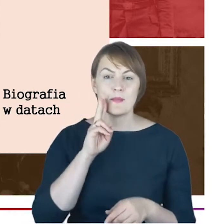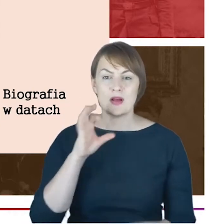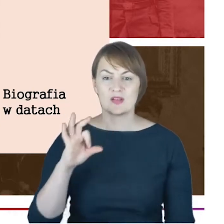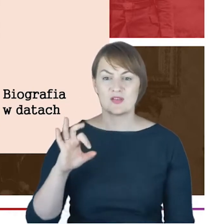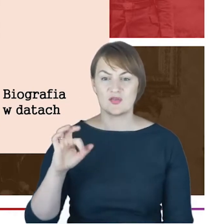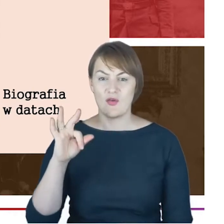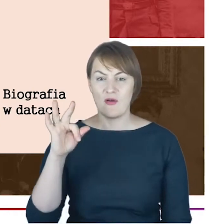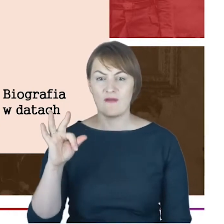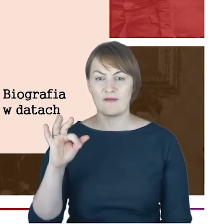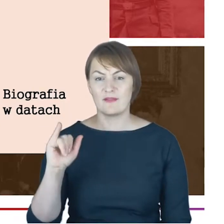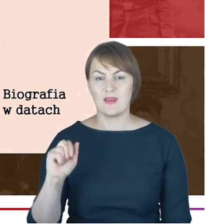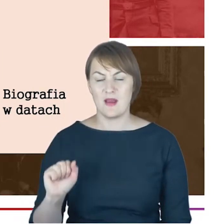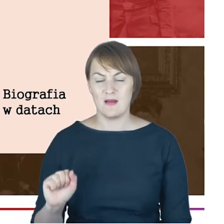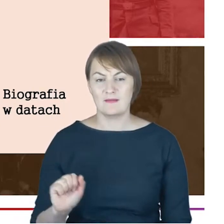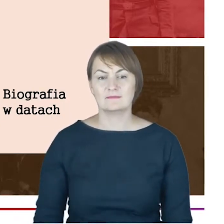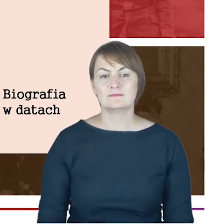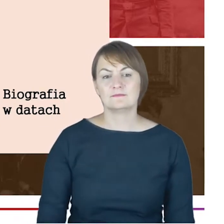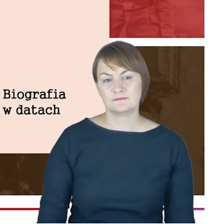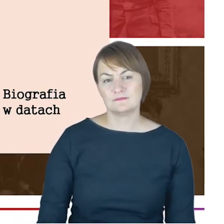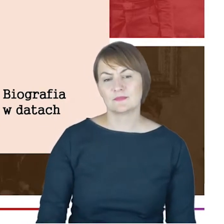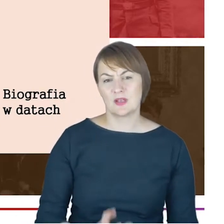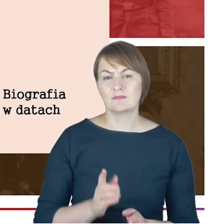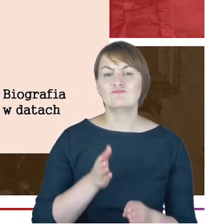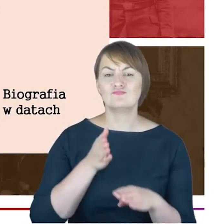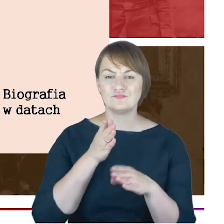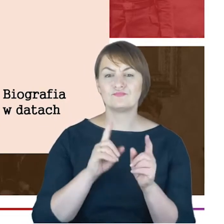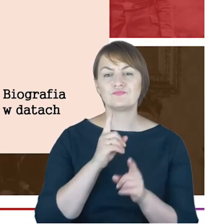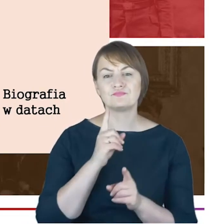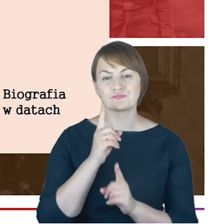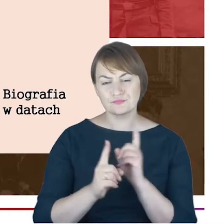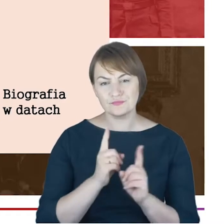Christianum w Altonie,to jest nobliwe z taką metryką